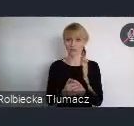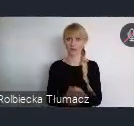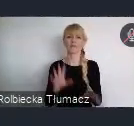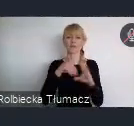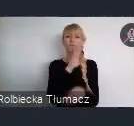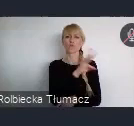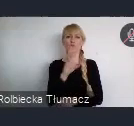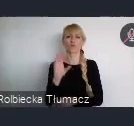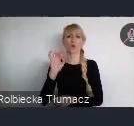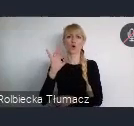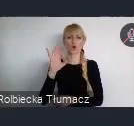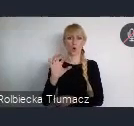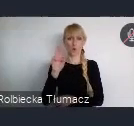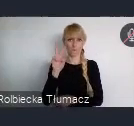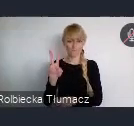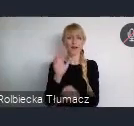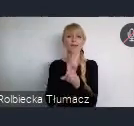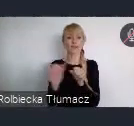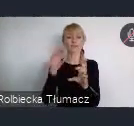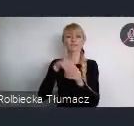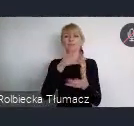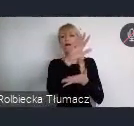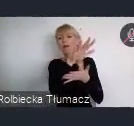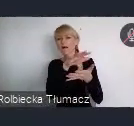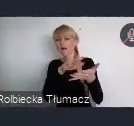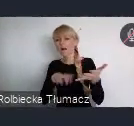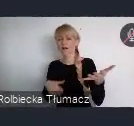Można znaleźć tam opisy, wszystkich otwartych naborów.